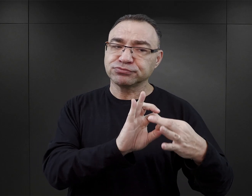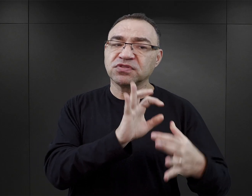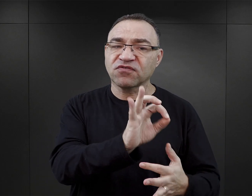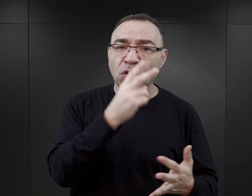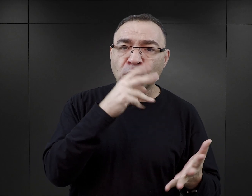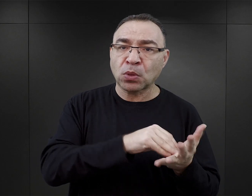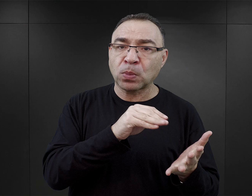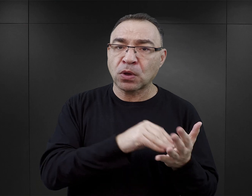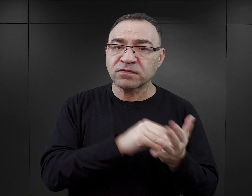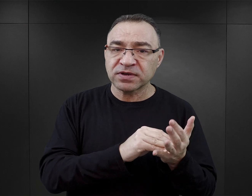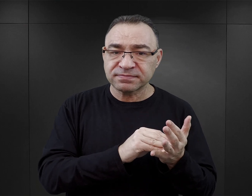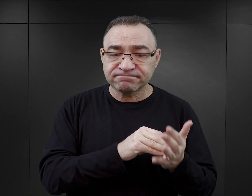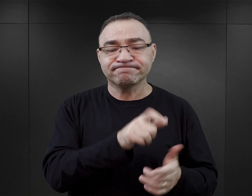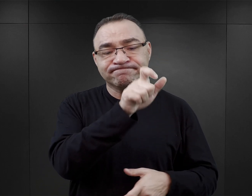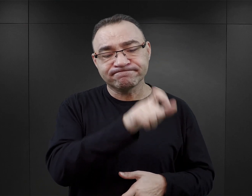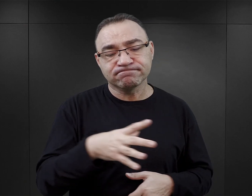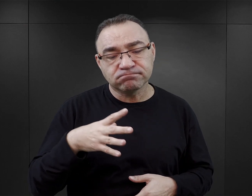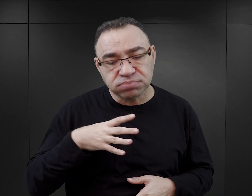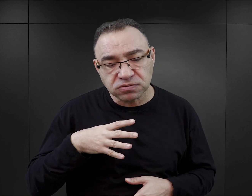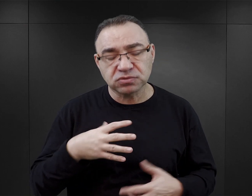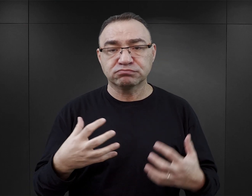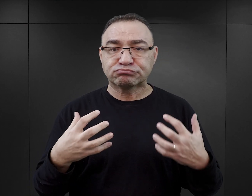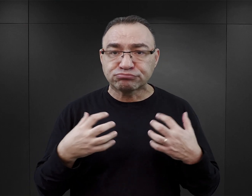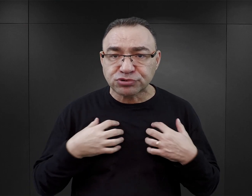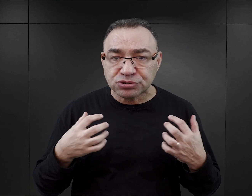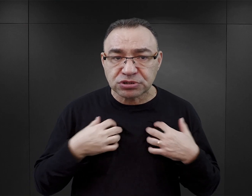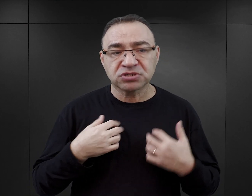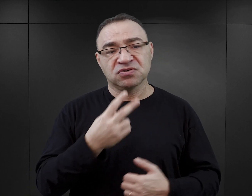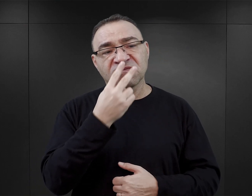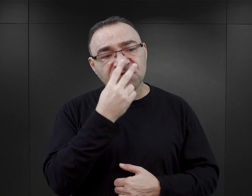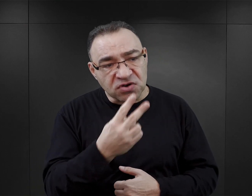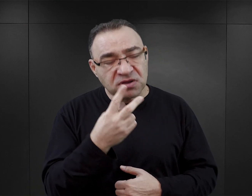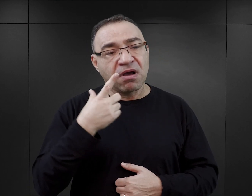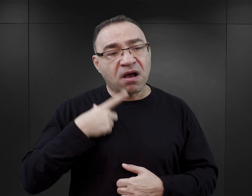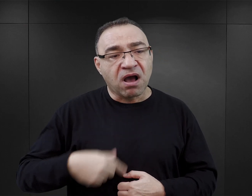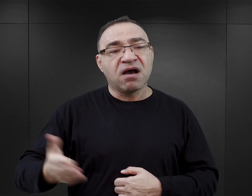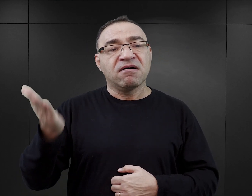z tym że ktoś tutaj był, przeżył, widział i dowiedział się, co się tutaj działo.